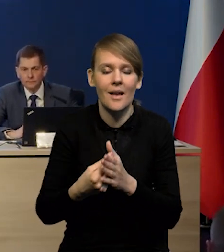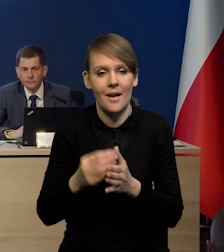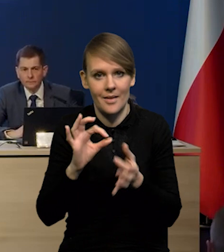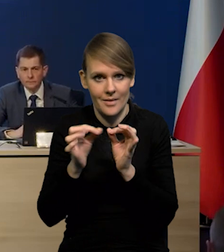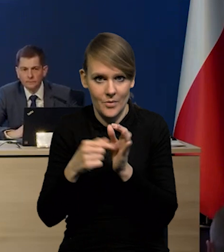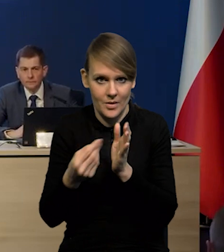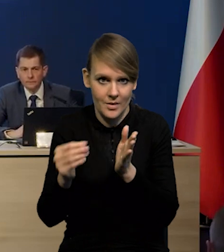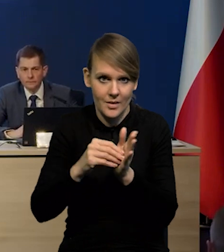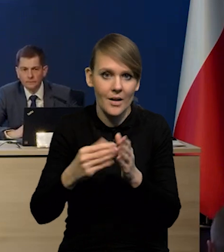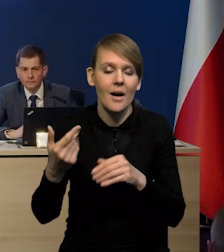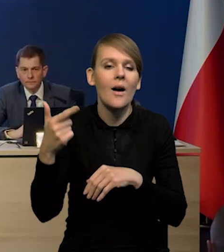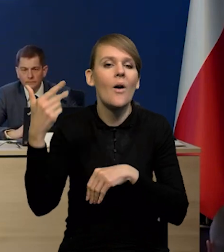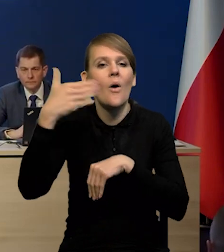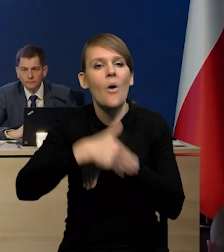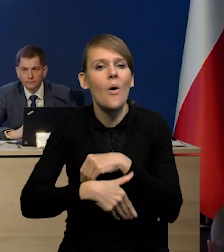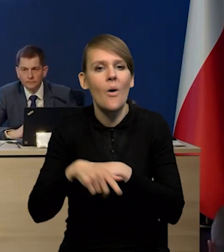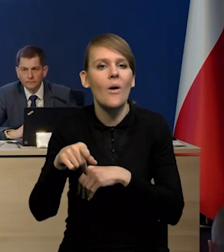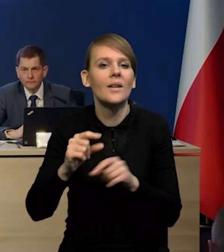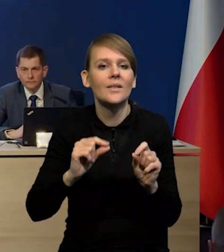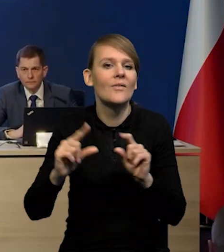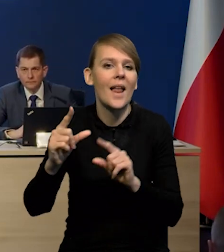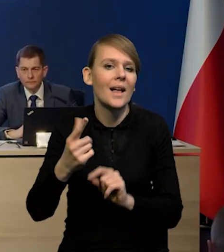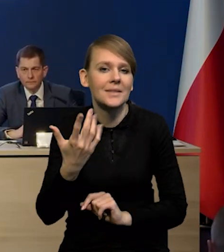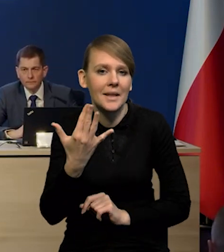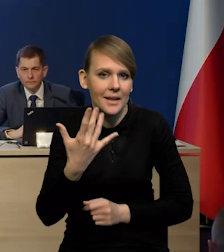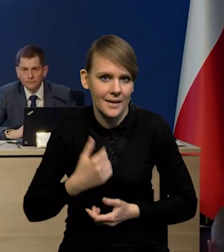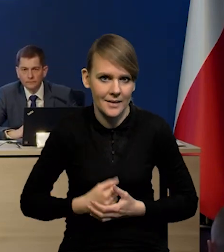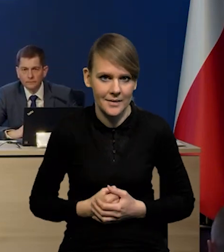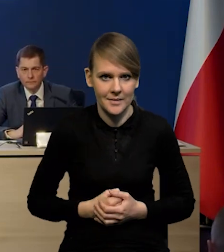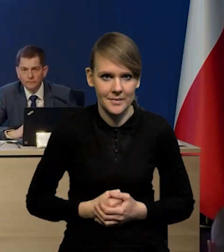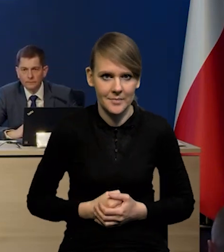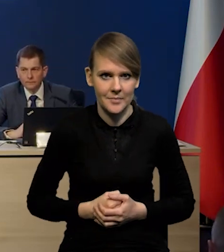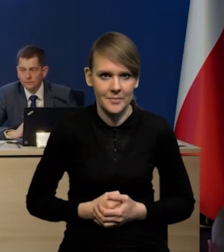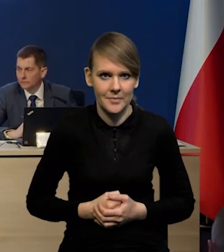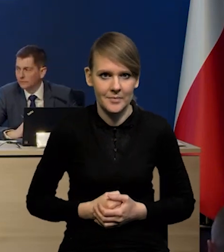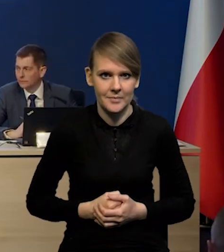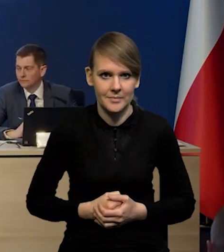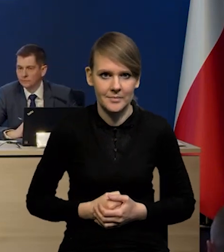to jaką inflację byśmy dostali na koniec horyzontu projekcji? Wyższą.